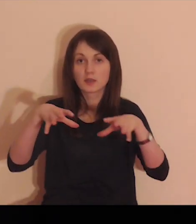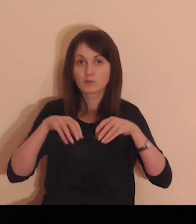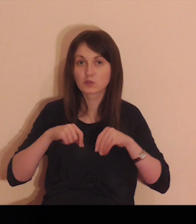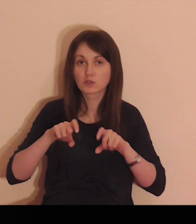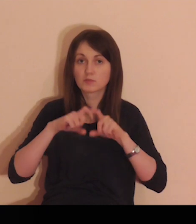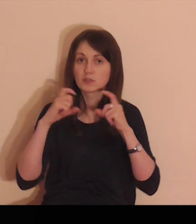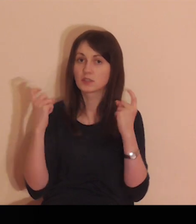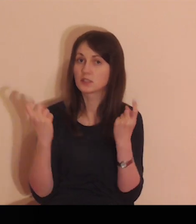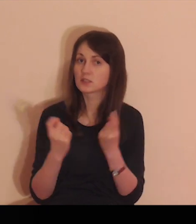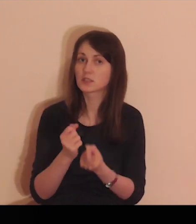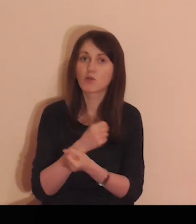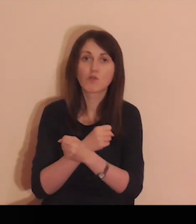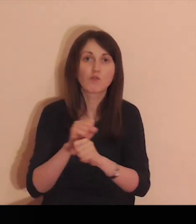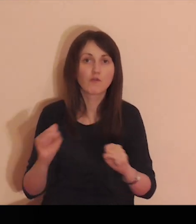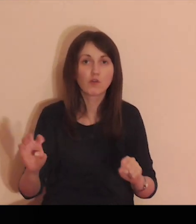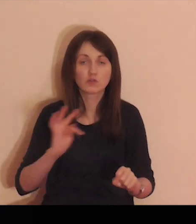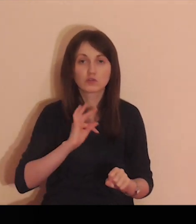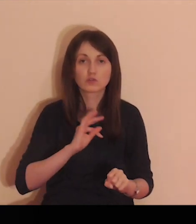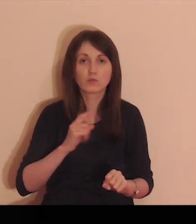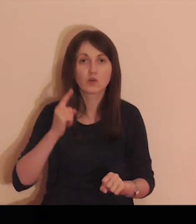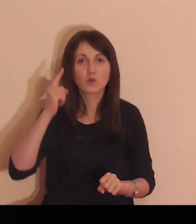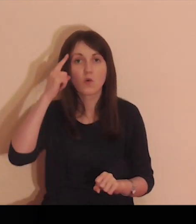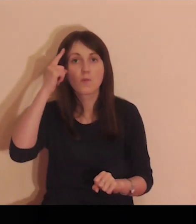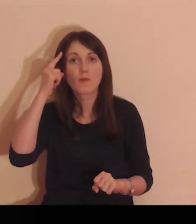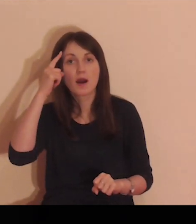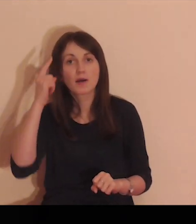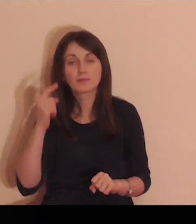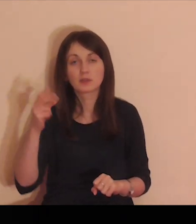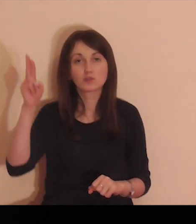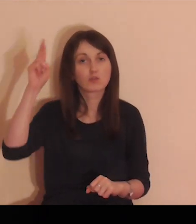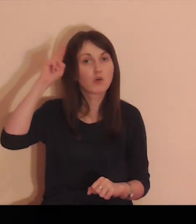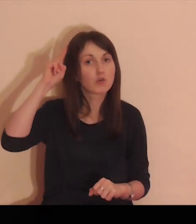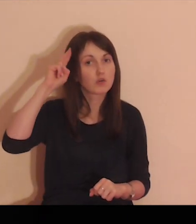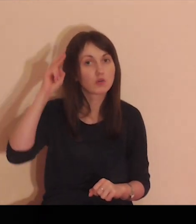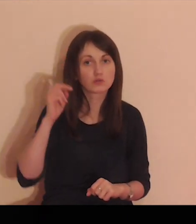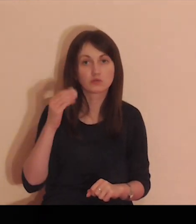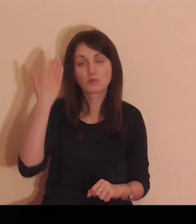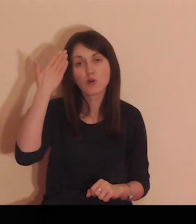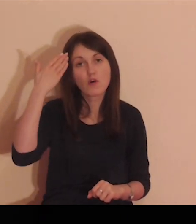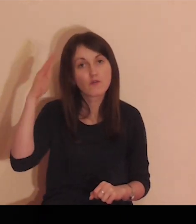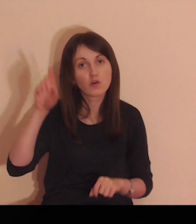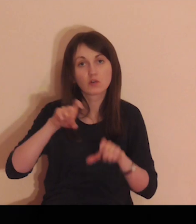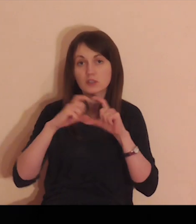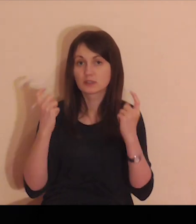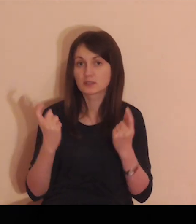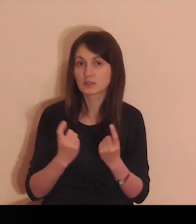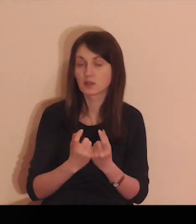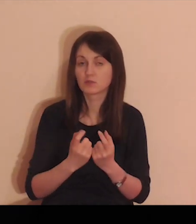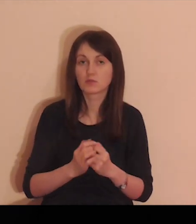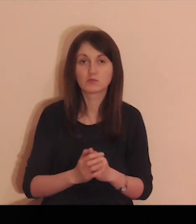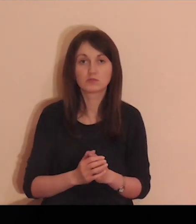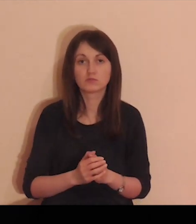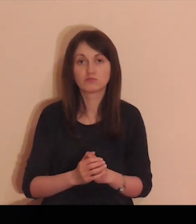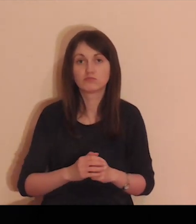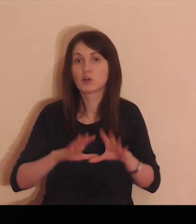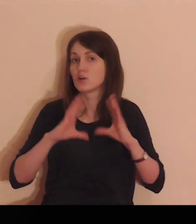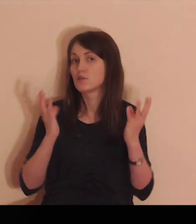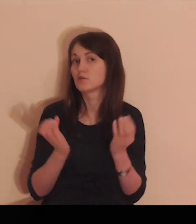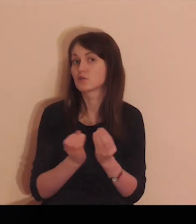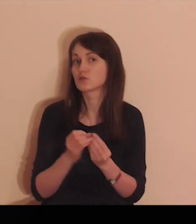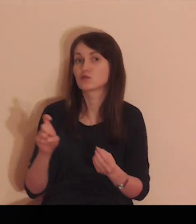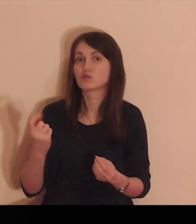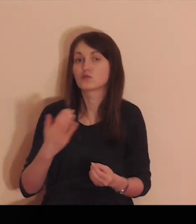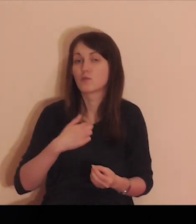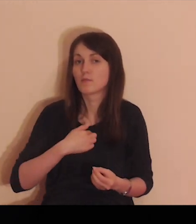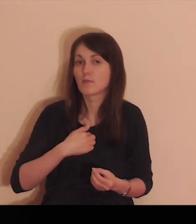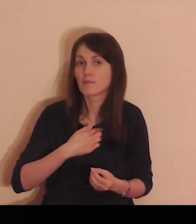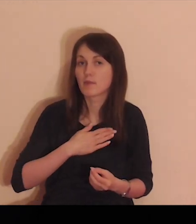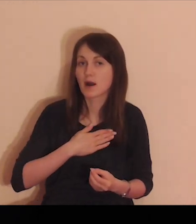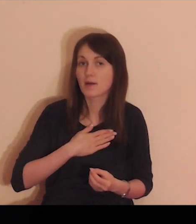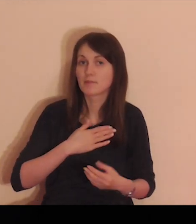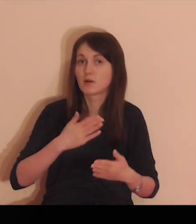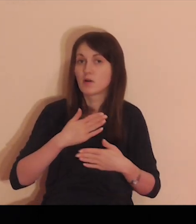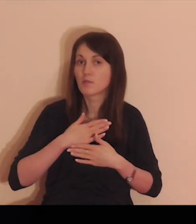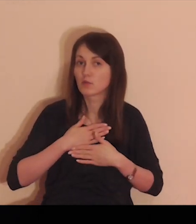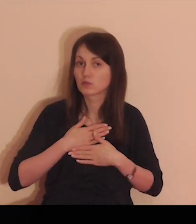Zabierz Panie i przyjmij całą wolność moją pamięć moją i rozum i wolę mą całą,